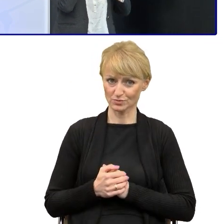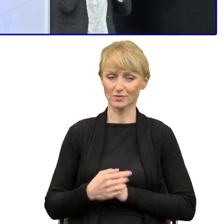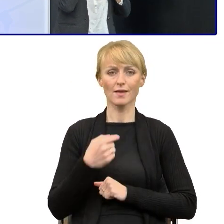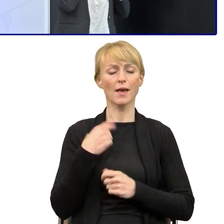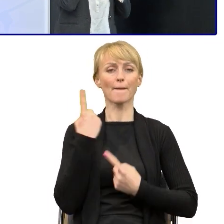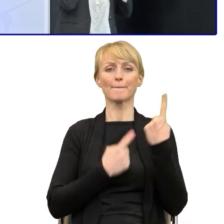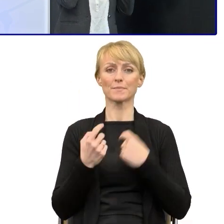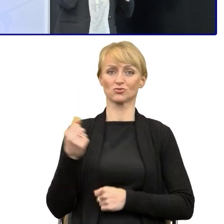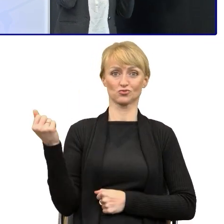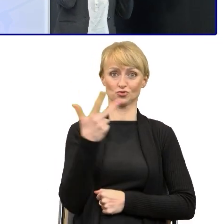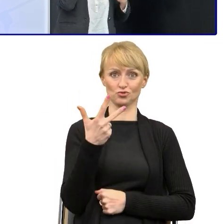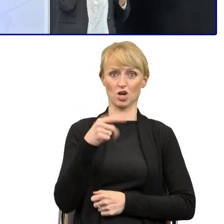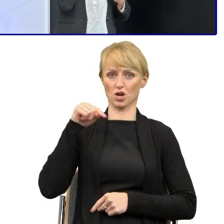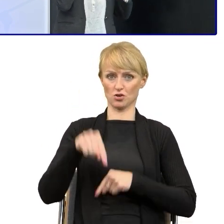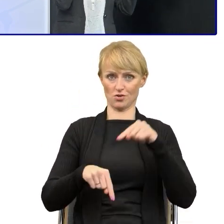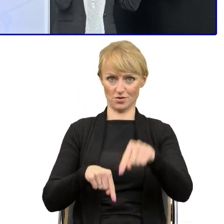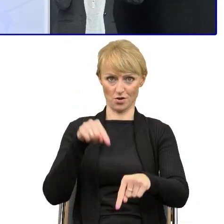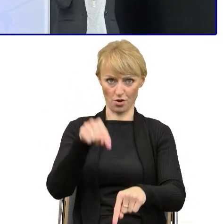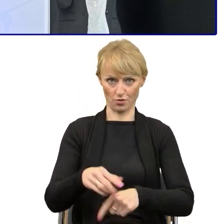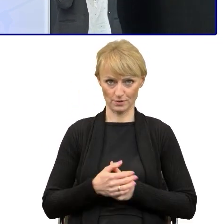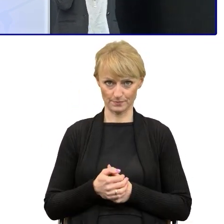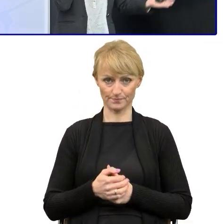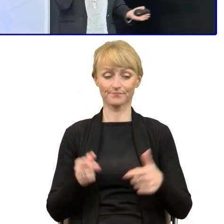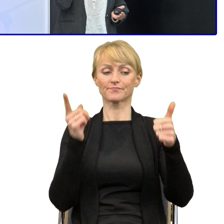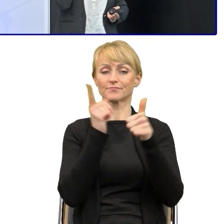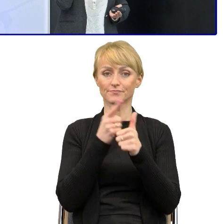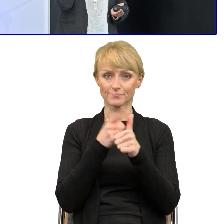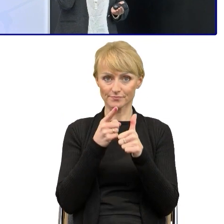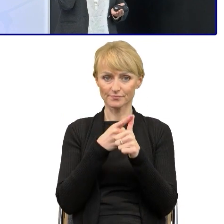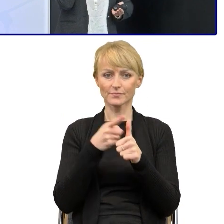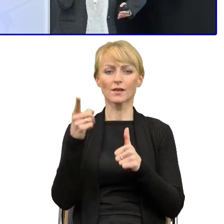po kolei od których zaczynamy, czy pierwsza pracujemy nad strukturą tekstu.